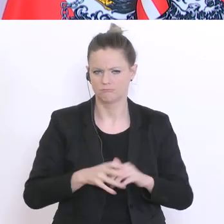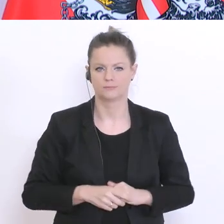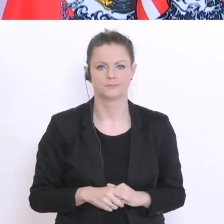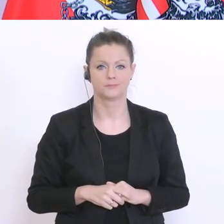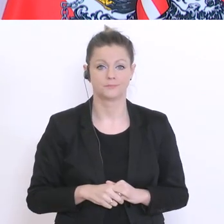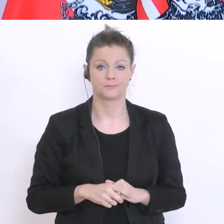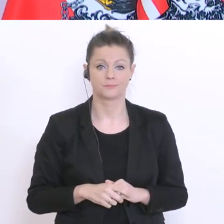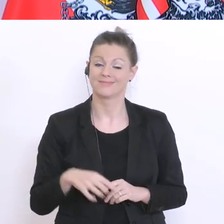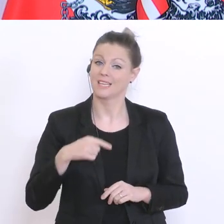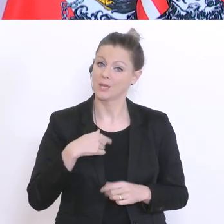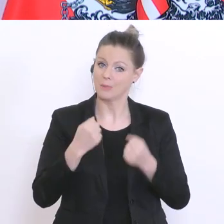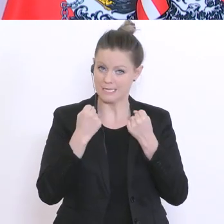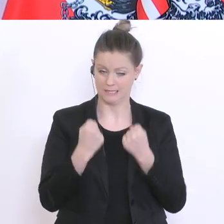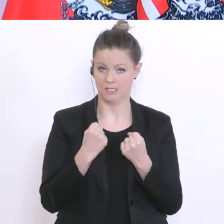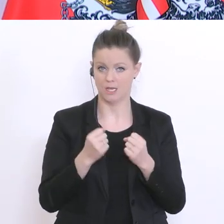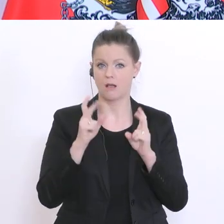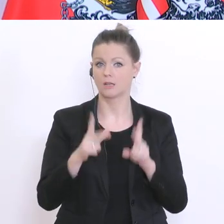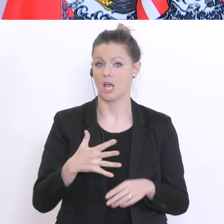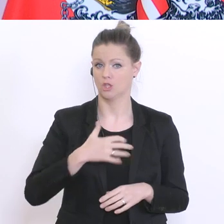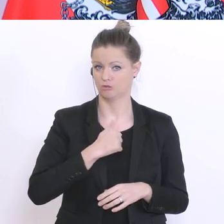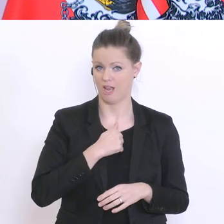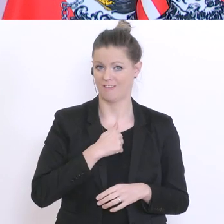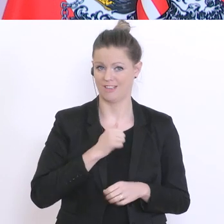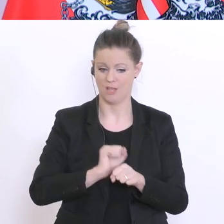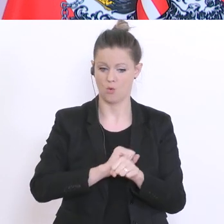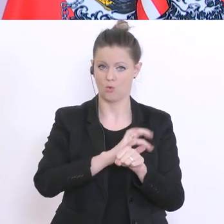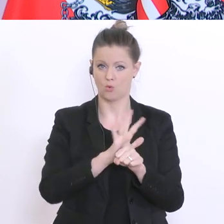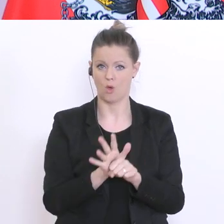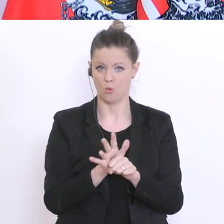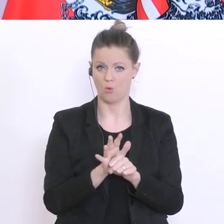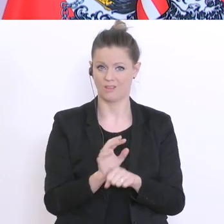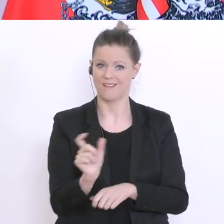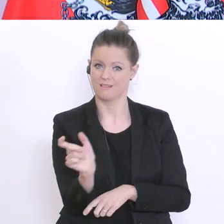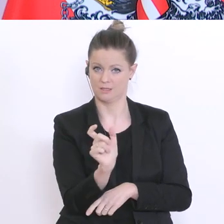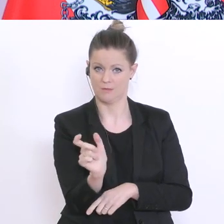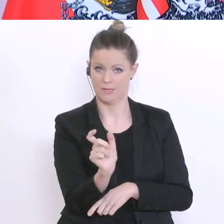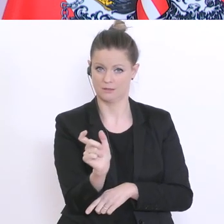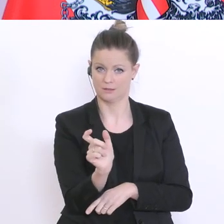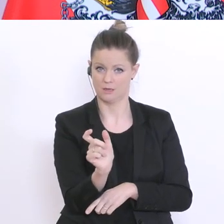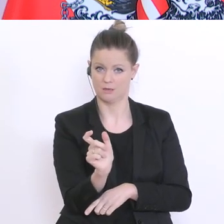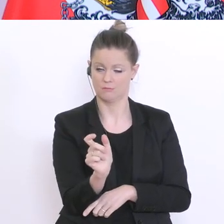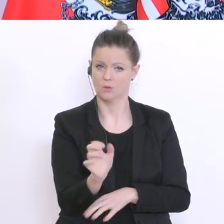ich überzeugt, dass es uns gelingen wird dieses Corona -Semester zu einem guten Ende zu bringen